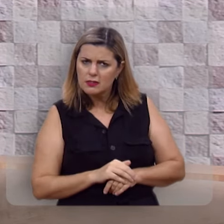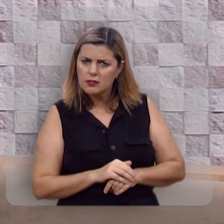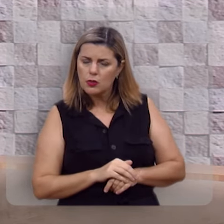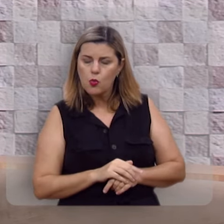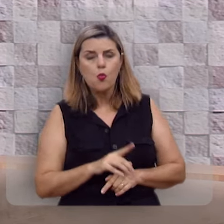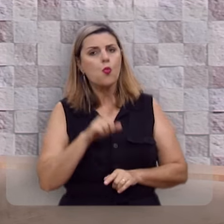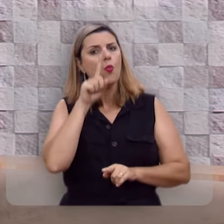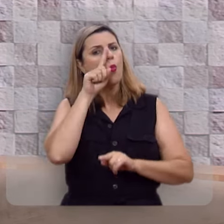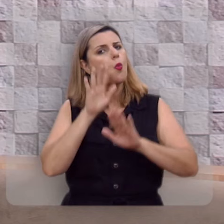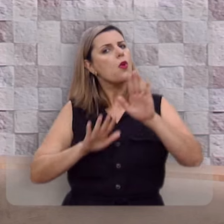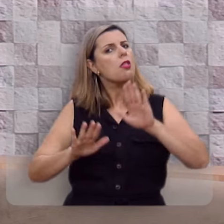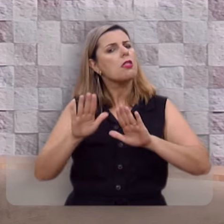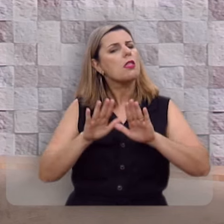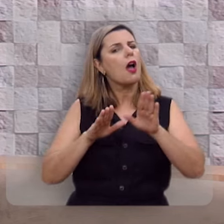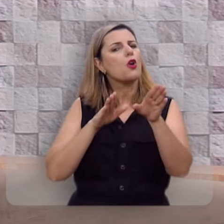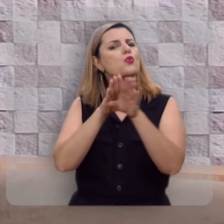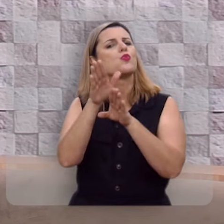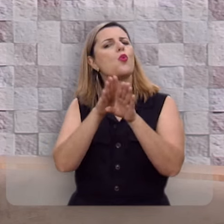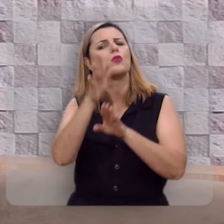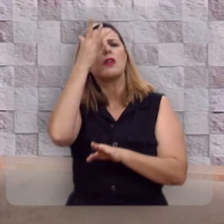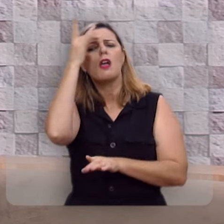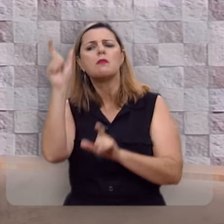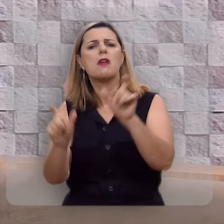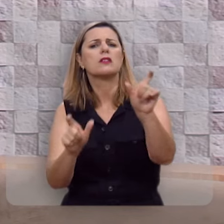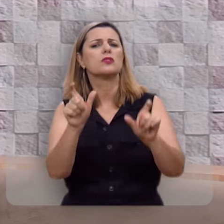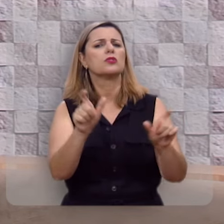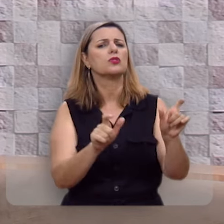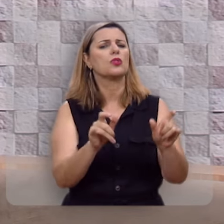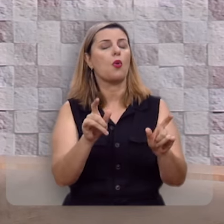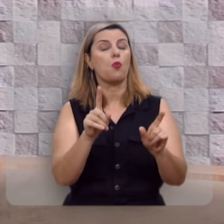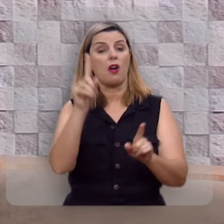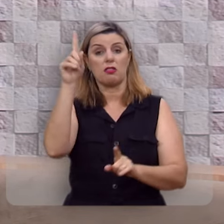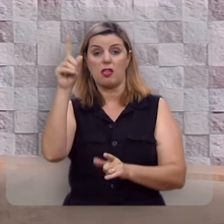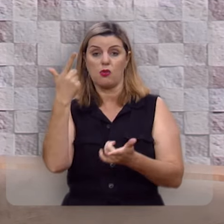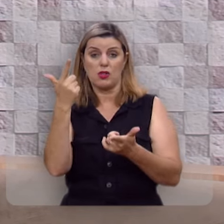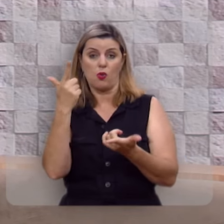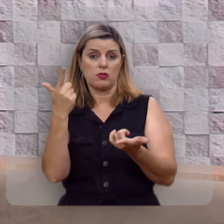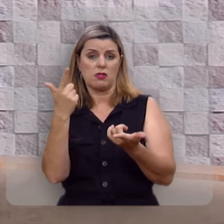Cuidado com o conselho dos ímpios, eles não levam Deus a sério.